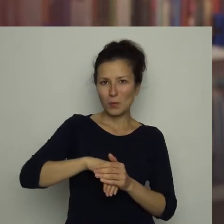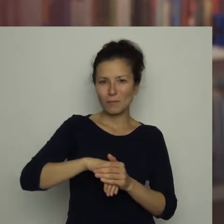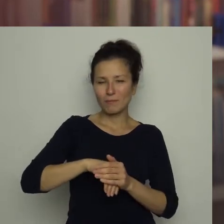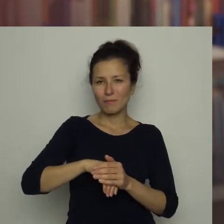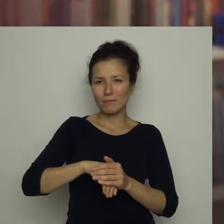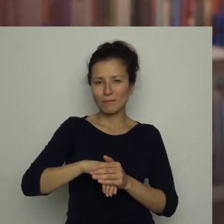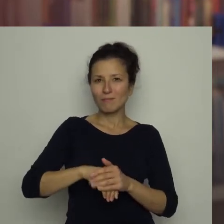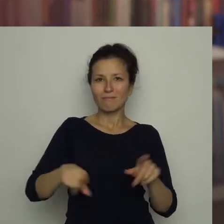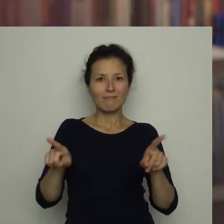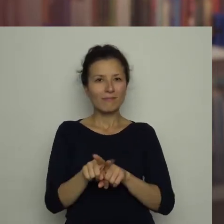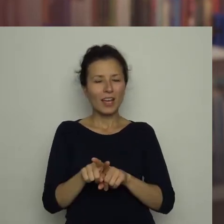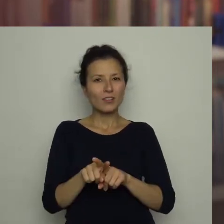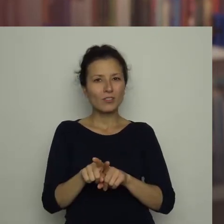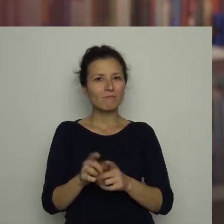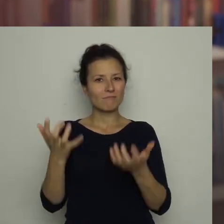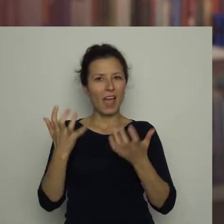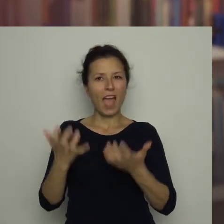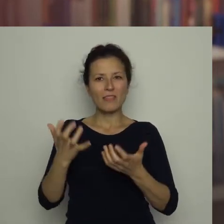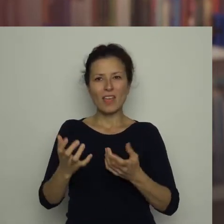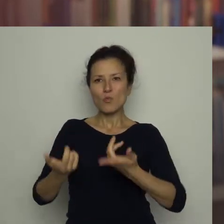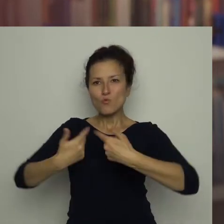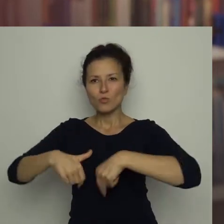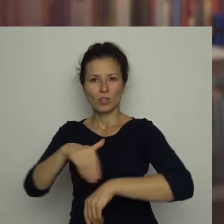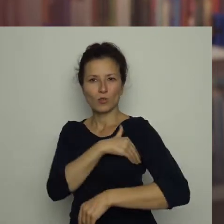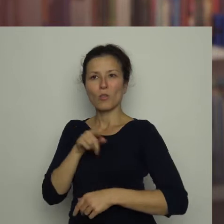lecz także z dużym zapałem gra w szkolnej drużynie.